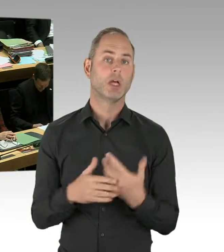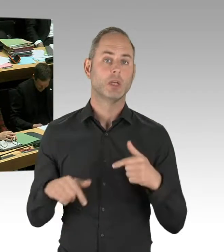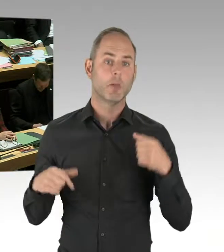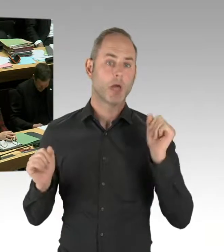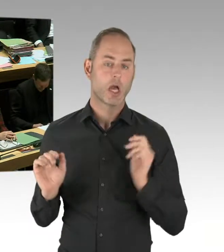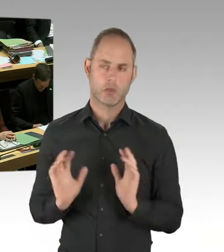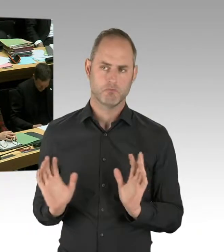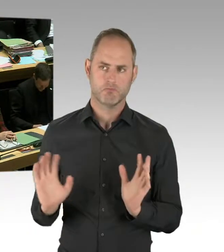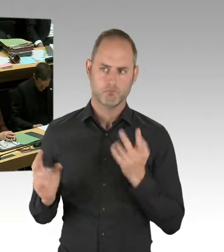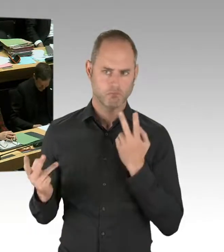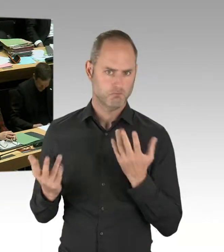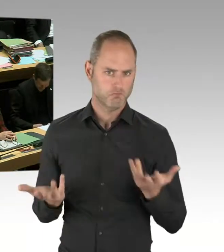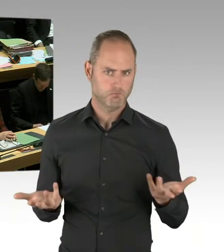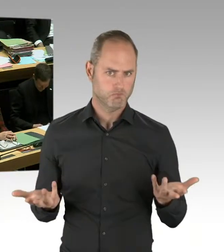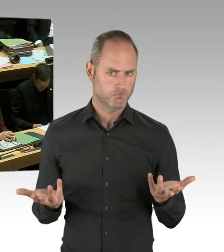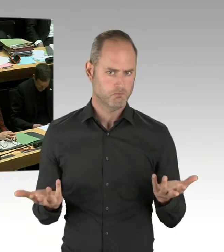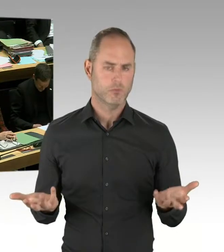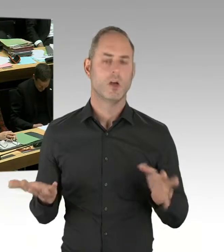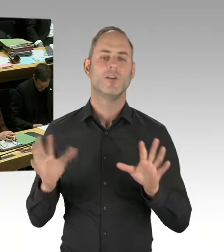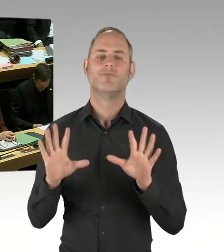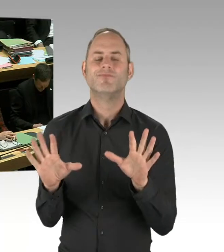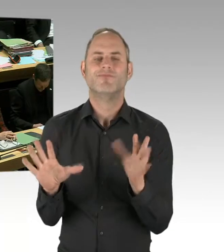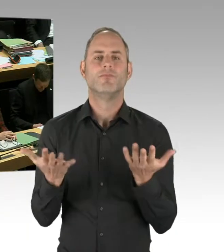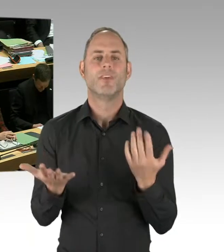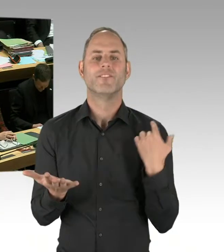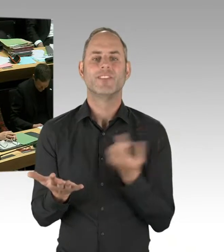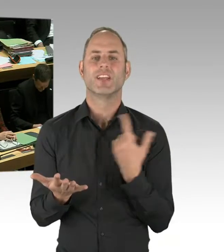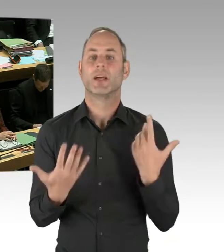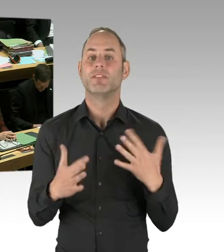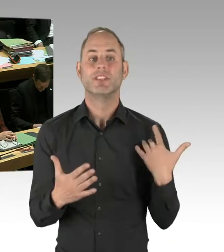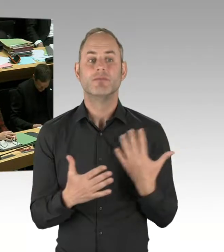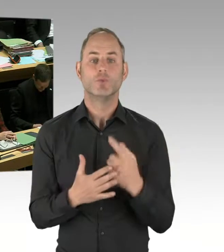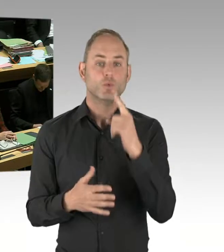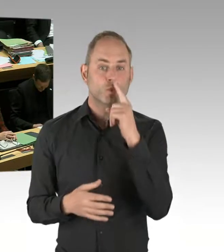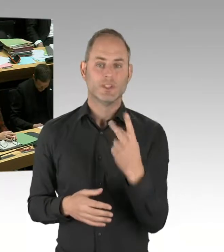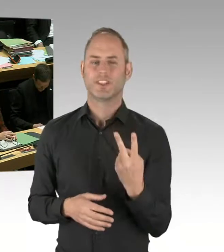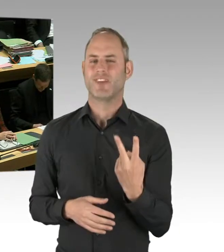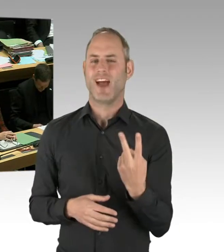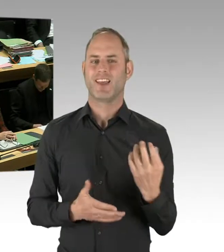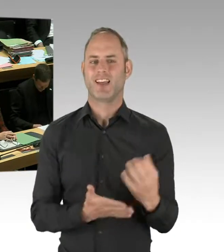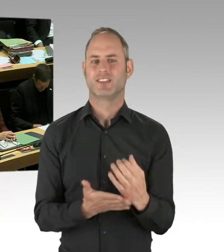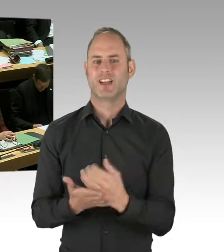zu schauen, wie andere Bundesländer diesen Taser ebenfalls testen, welche Ergebnisse die zu vermelden haben